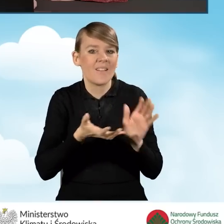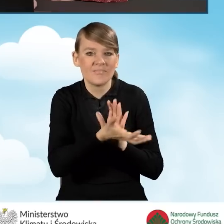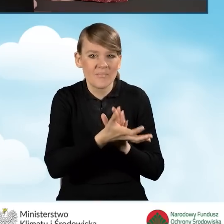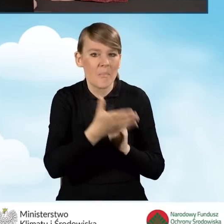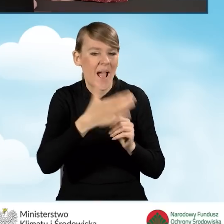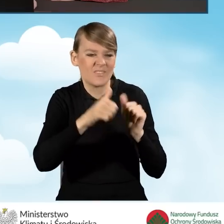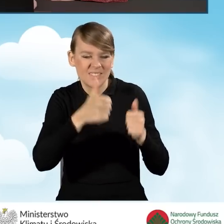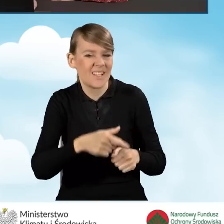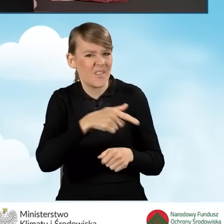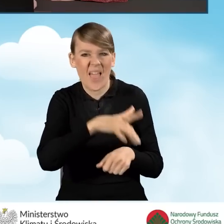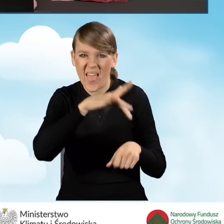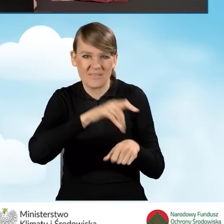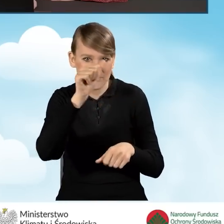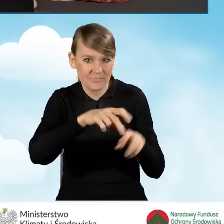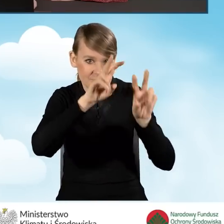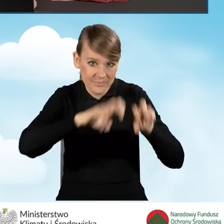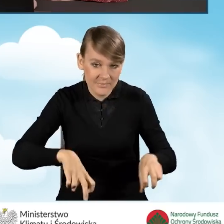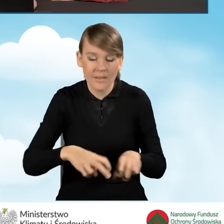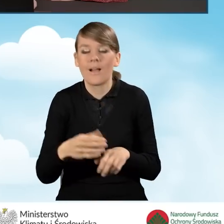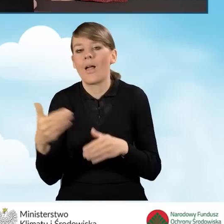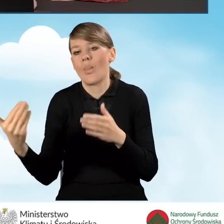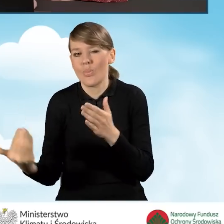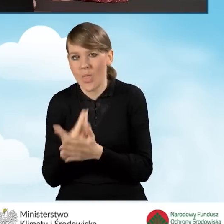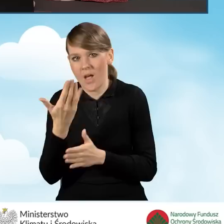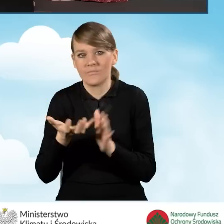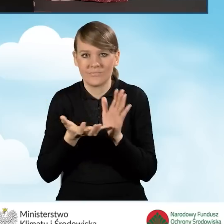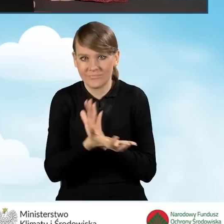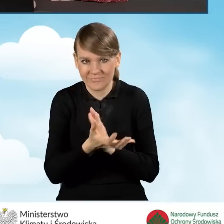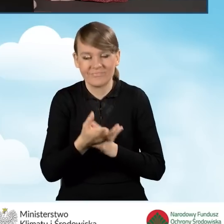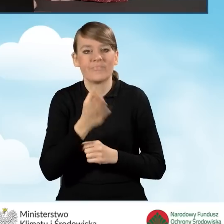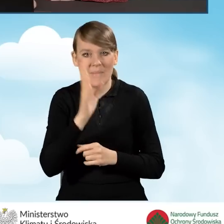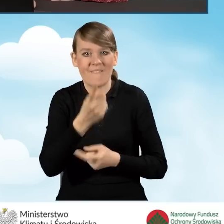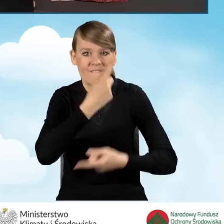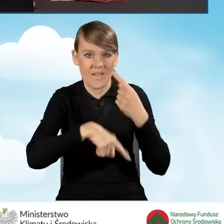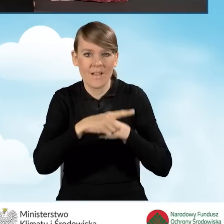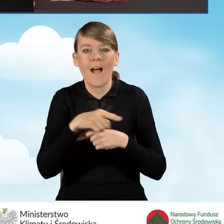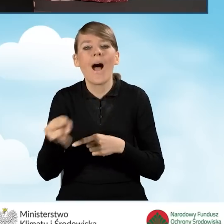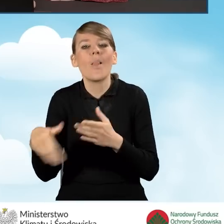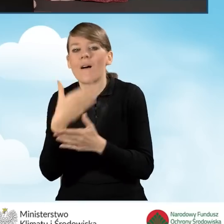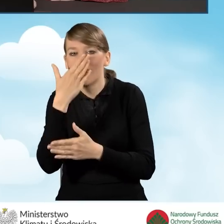na paliwo stałe i montaż nowego źródła ciepła, które wymieniliśmy w punkcie B2.2.7,